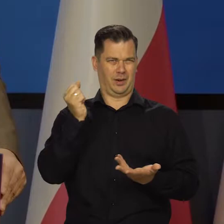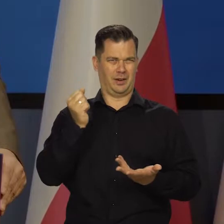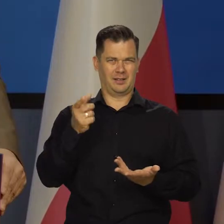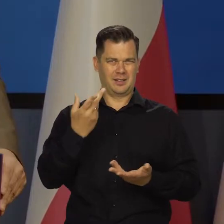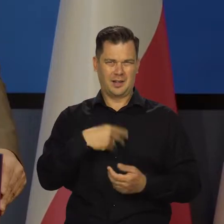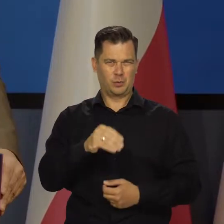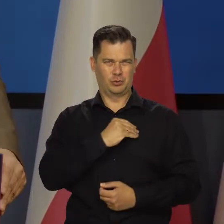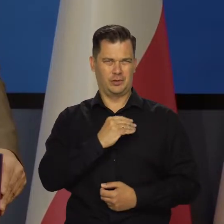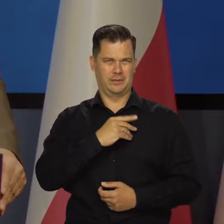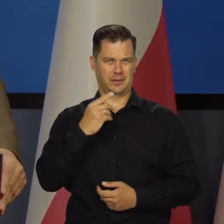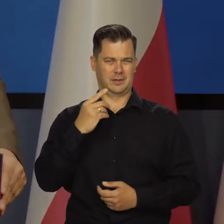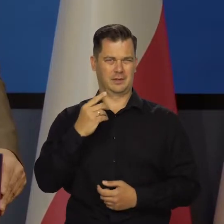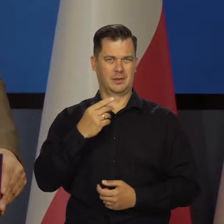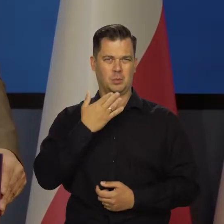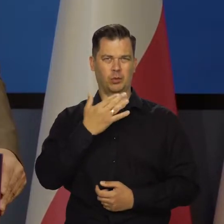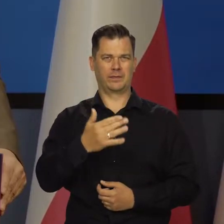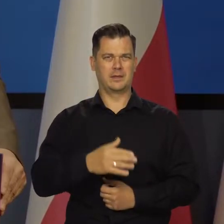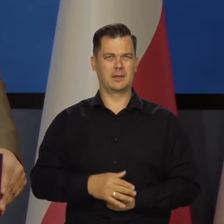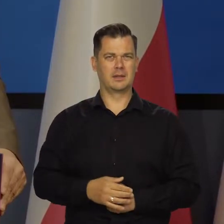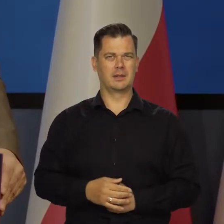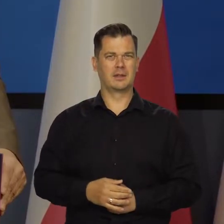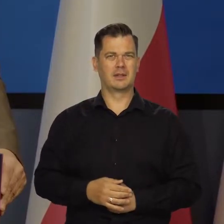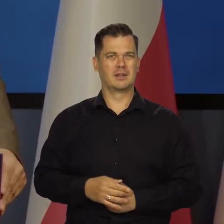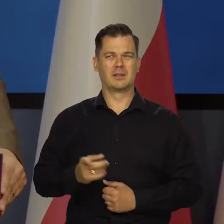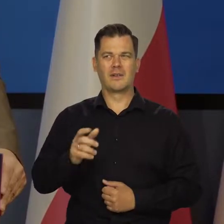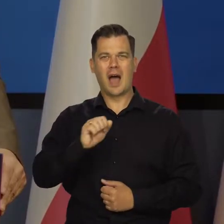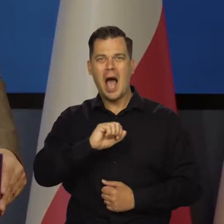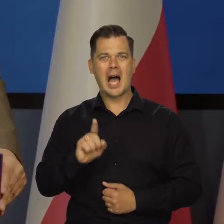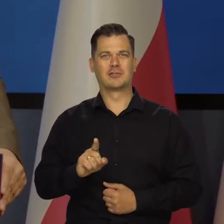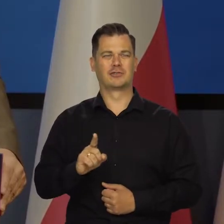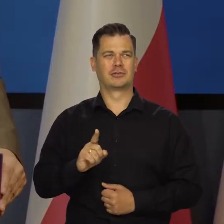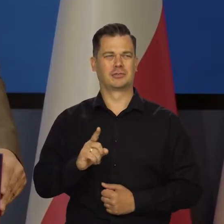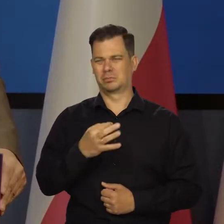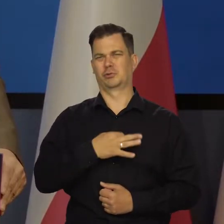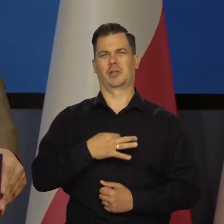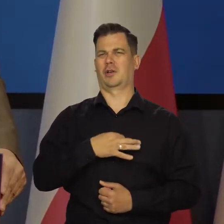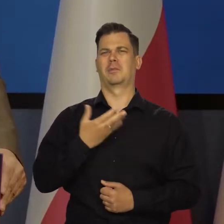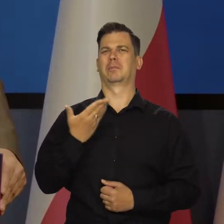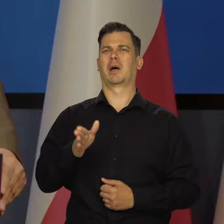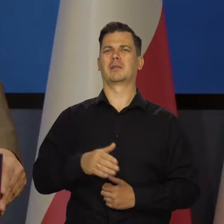To jest tak nieuczciwe, że aż przykro.